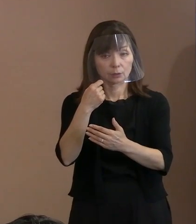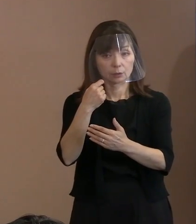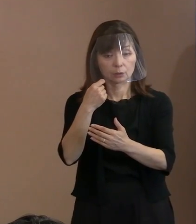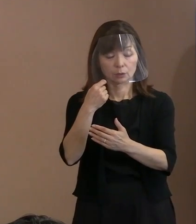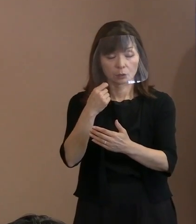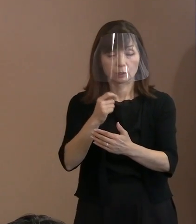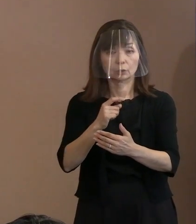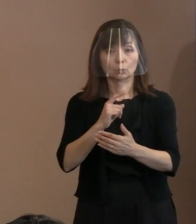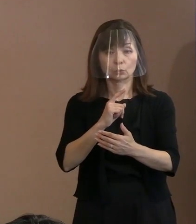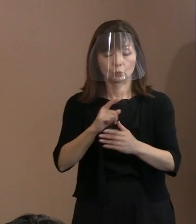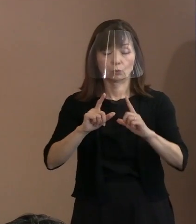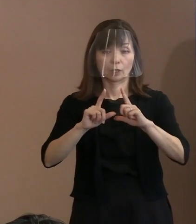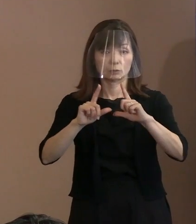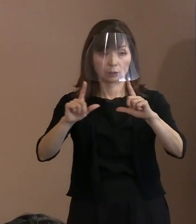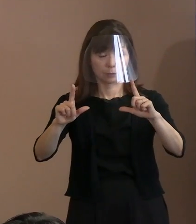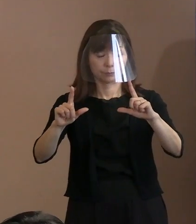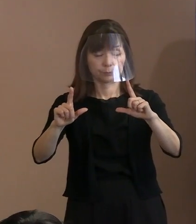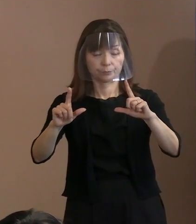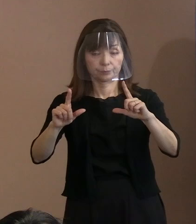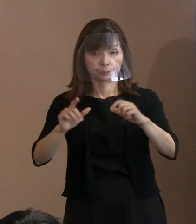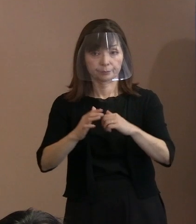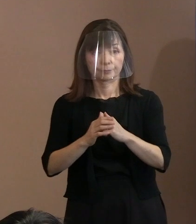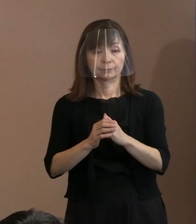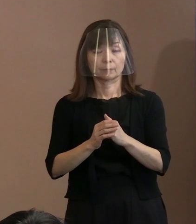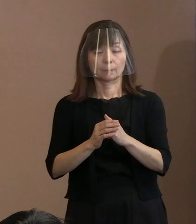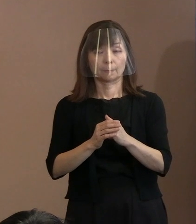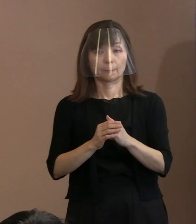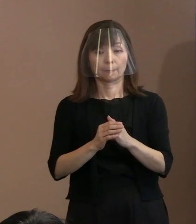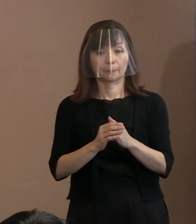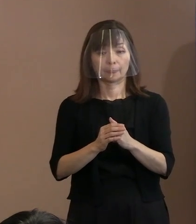国から来て発言しないで 何が行われているかを見てから､ こんなことですね｡